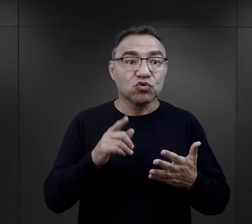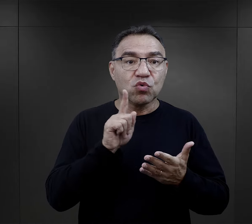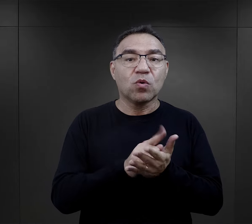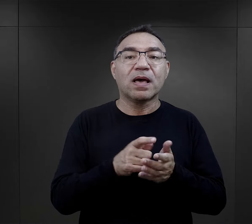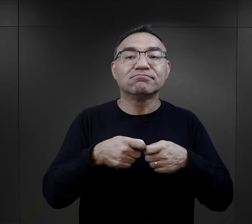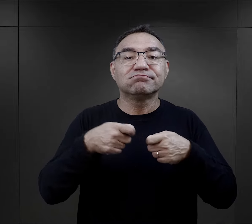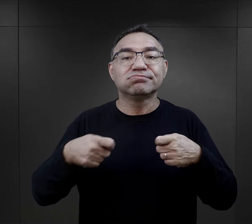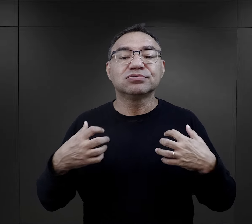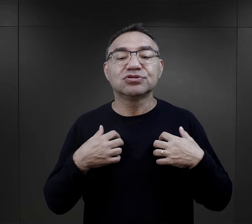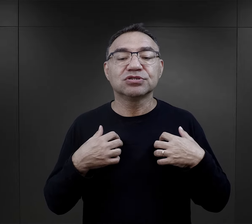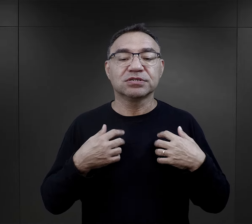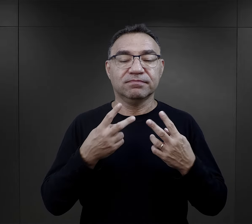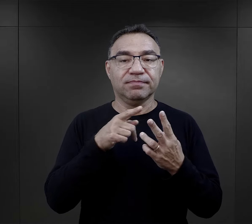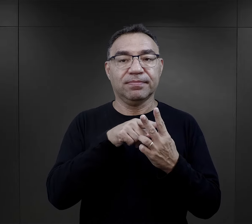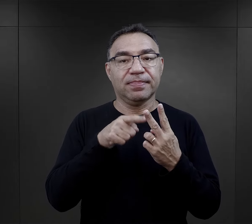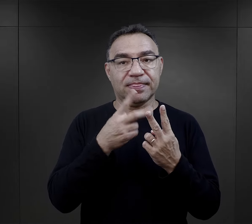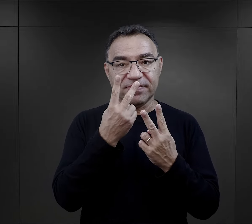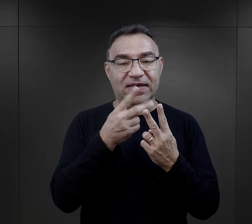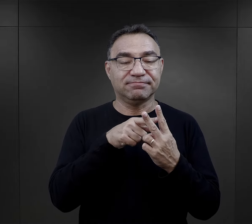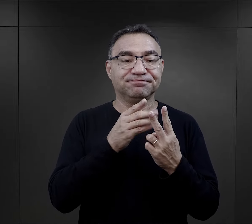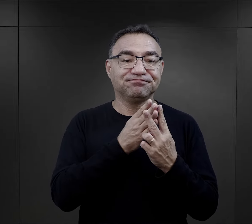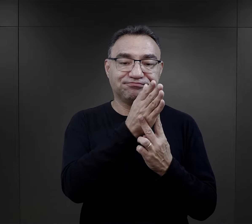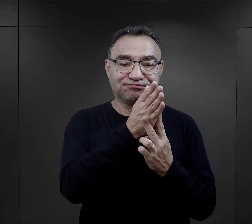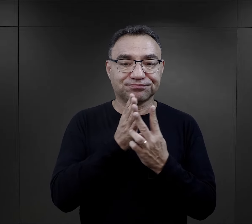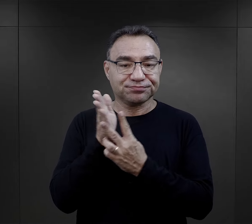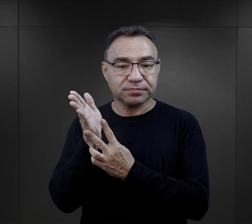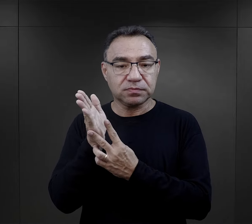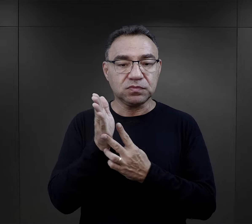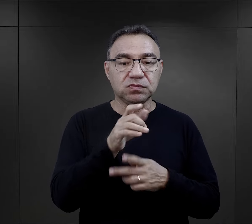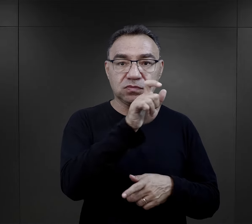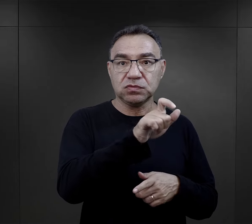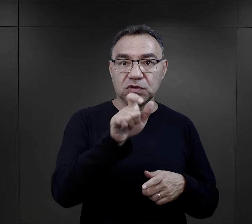I tutaj te szanse na przeżycie właściwie były takie dwutorowe, bo z jednej strony